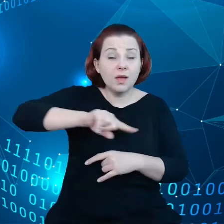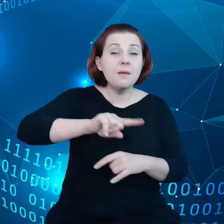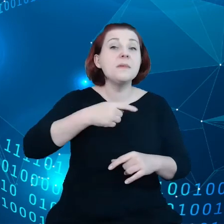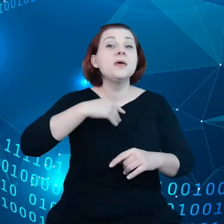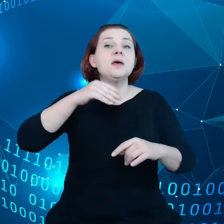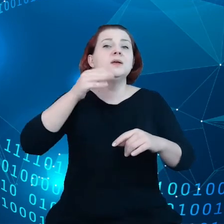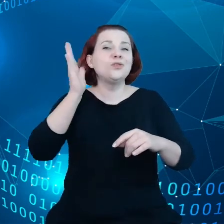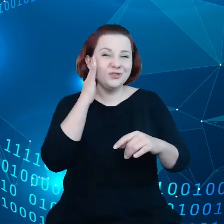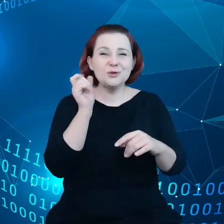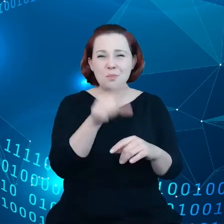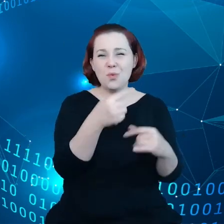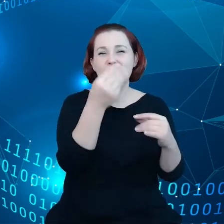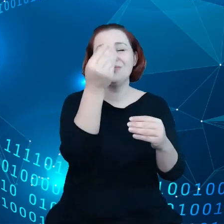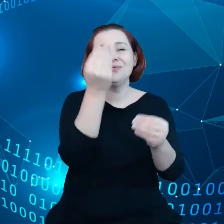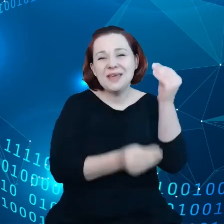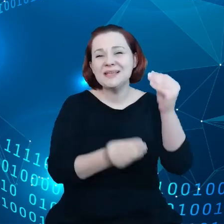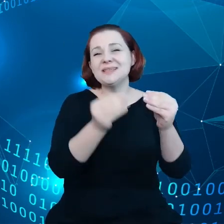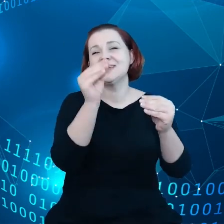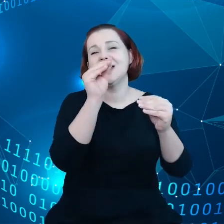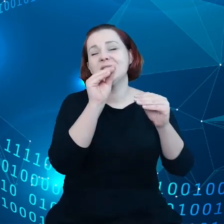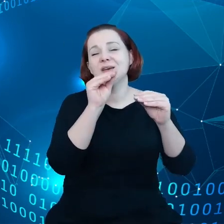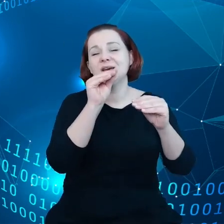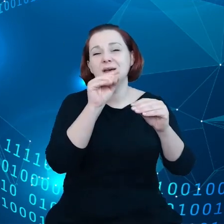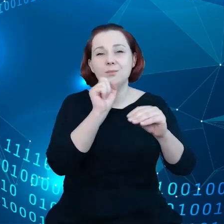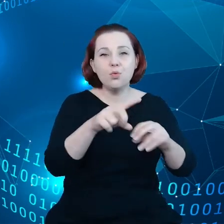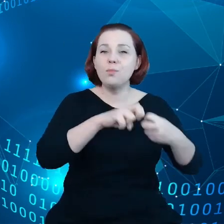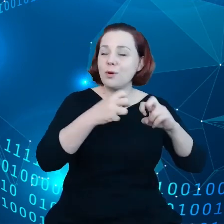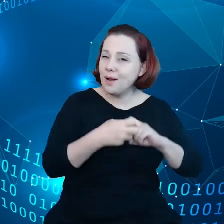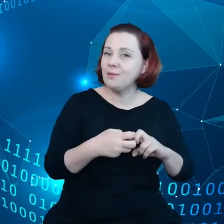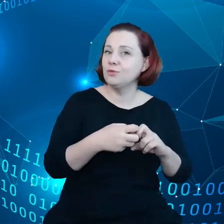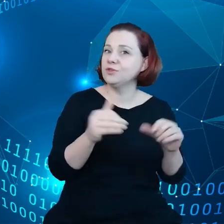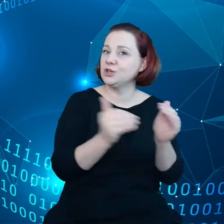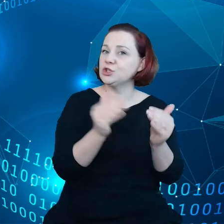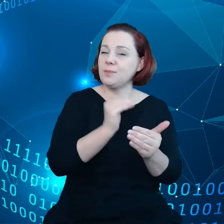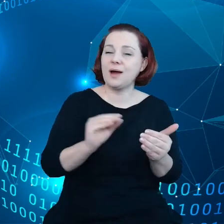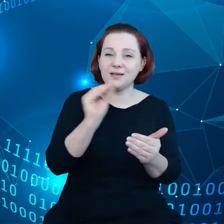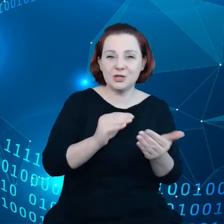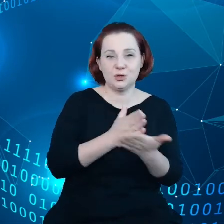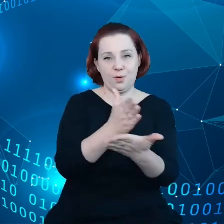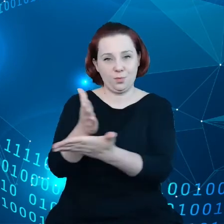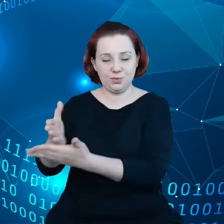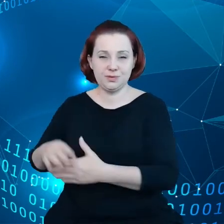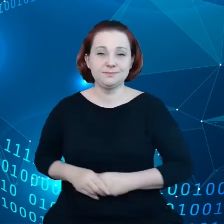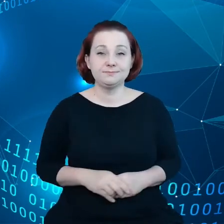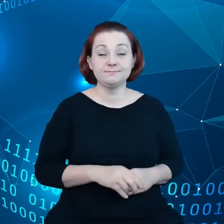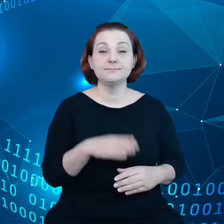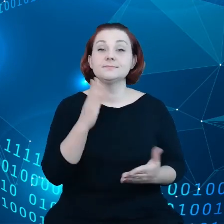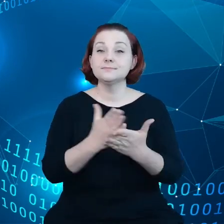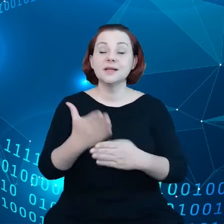którym trzeba zaradzić. Tak jak już mówiłem większość danych